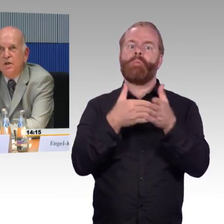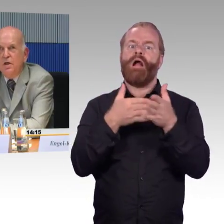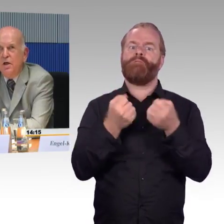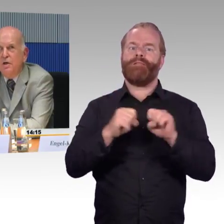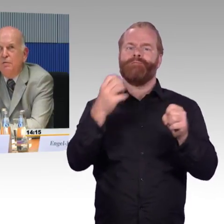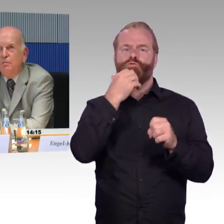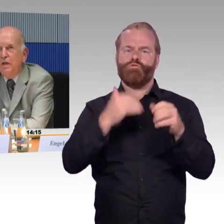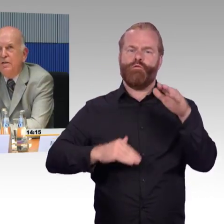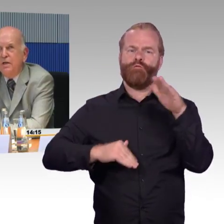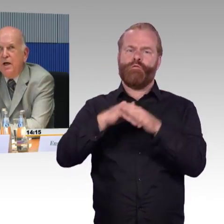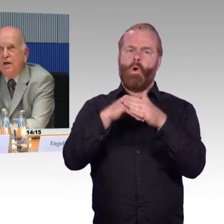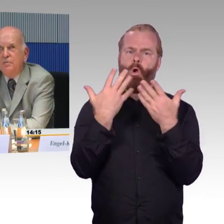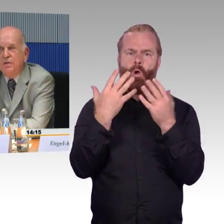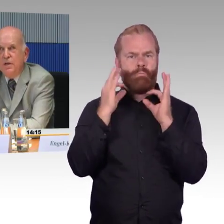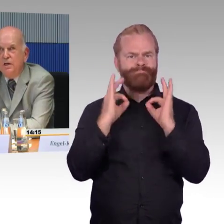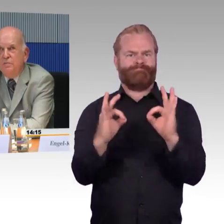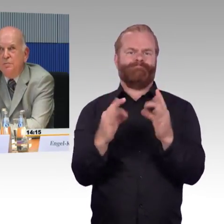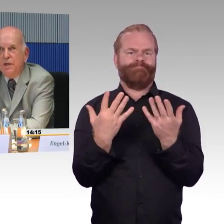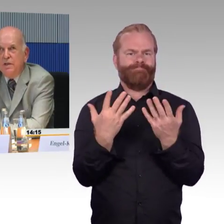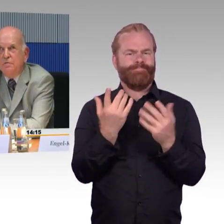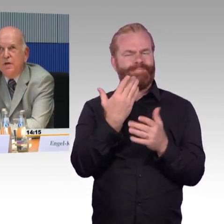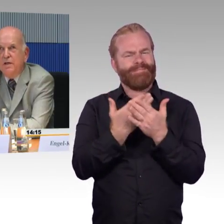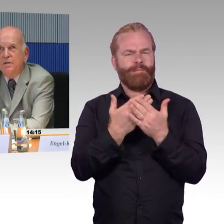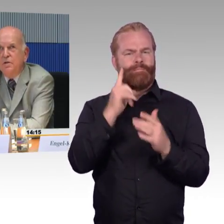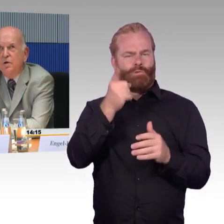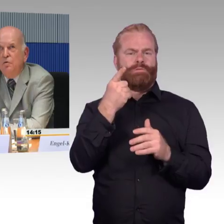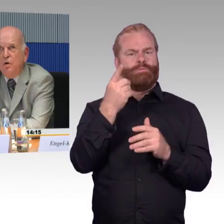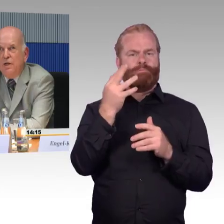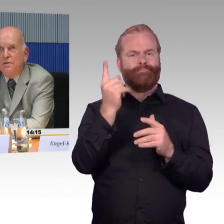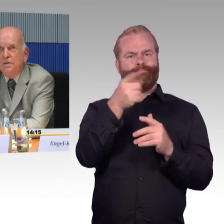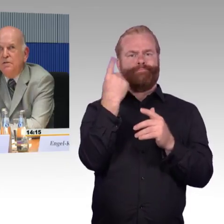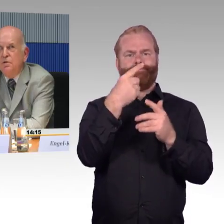welcher Grad an Barrierefreiheit vorhanden ist.